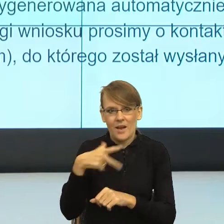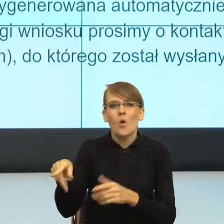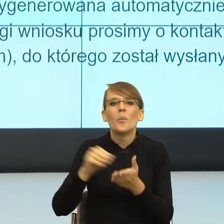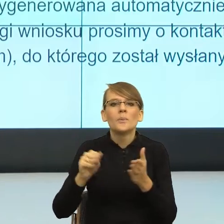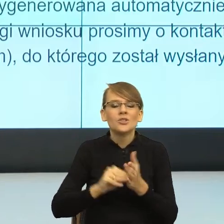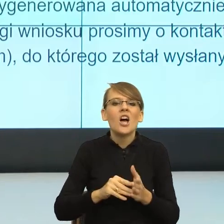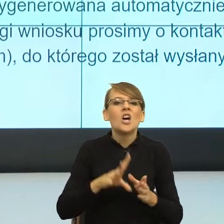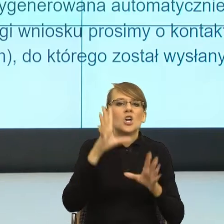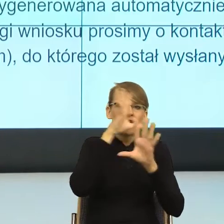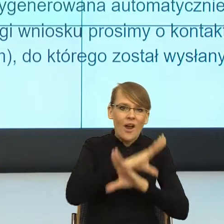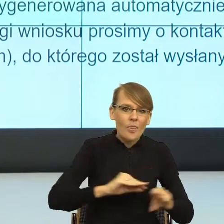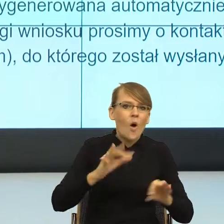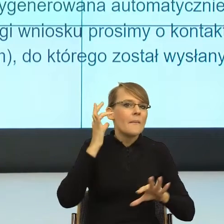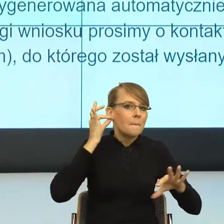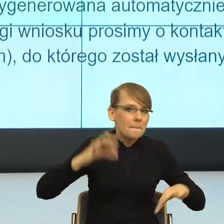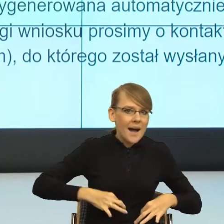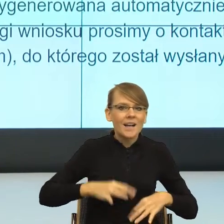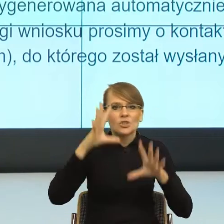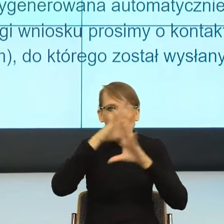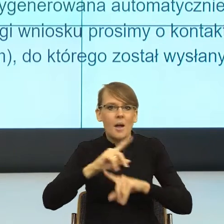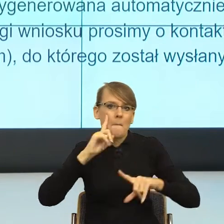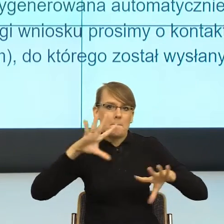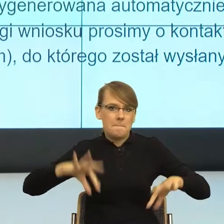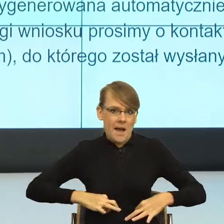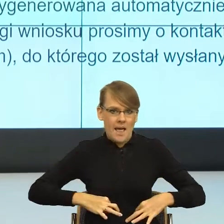I teraz popatrzcie państwo, z punktu widzenia racjonalności,